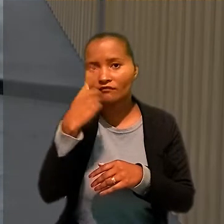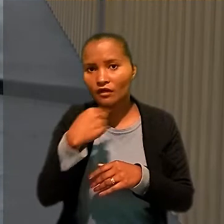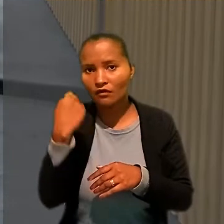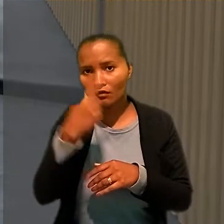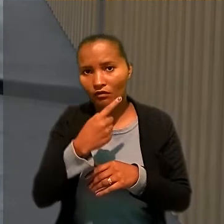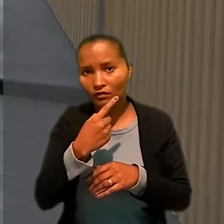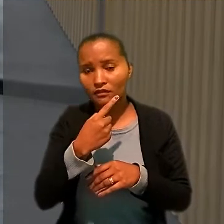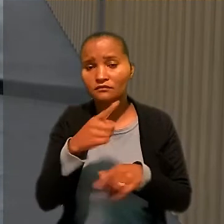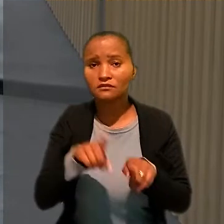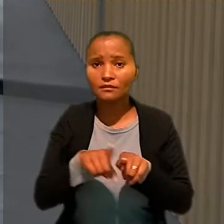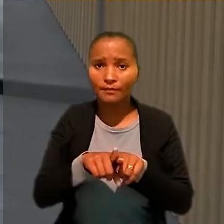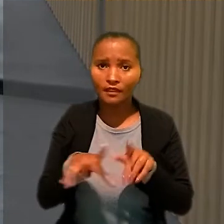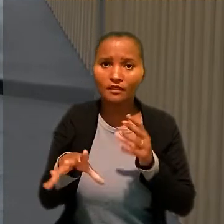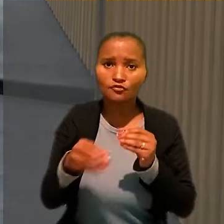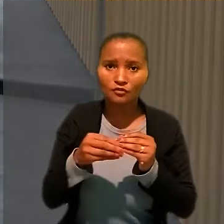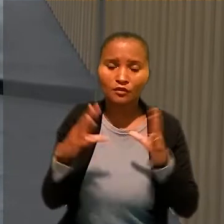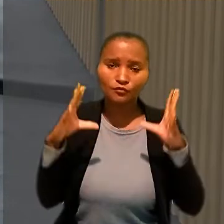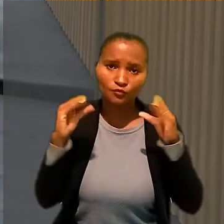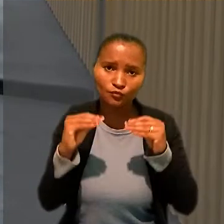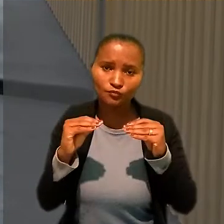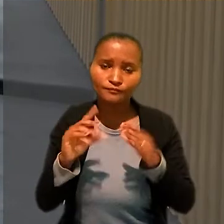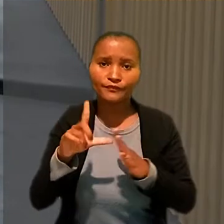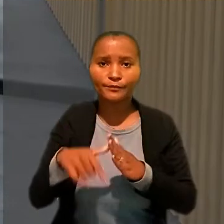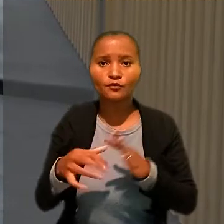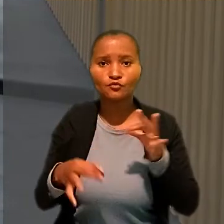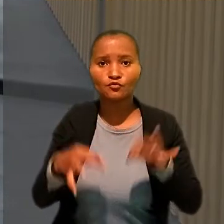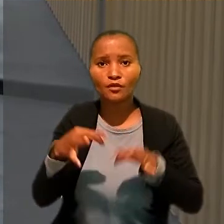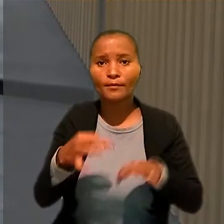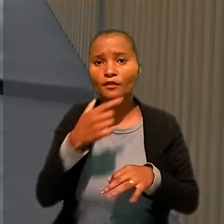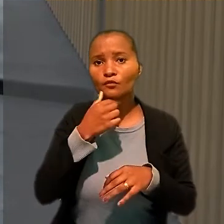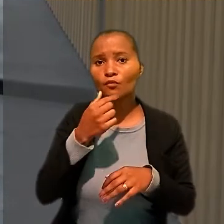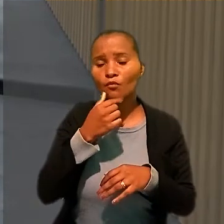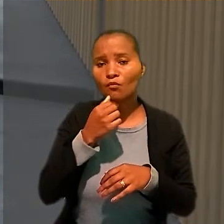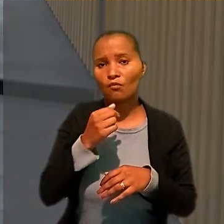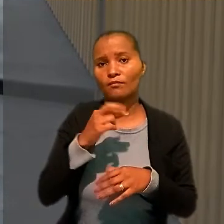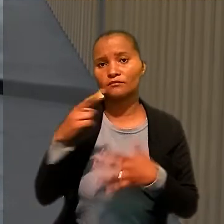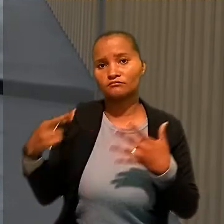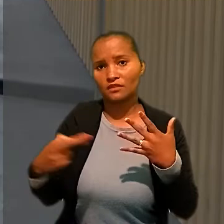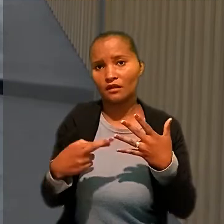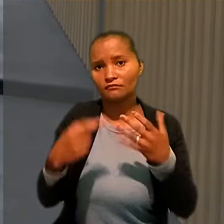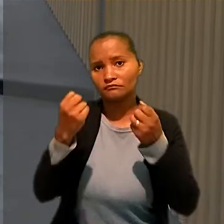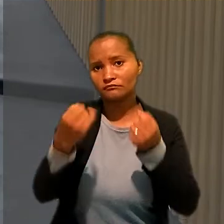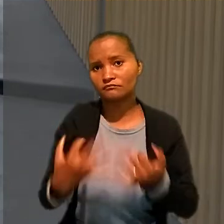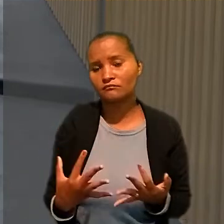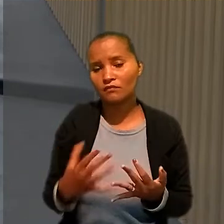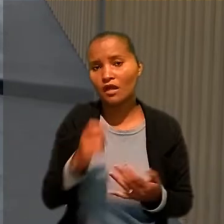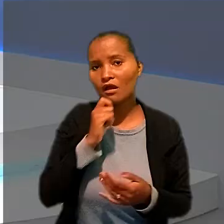Após o julgamento, o trabalhador entrou com embargos de declaração, que ainda não foram julgados.